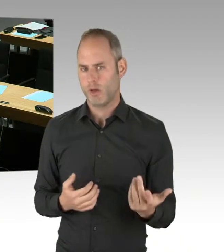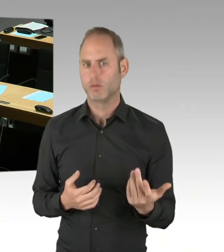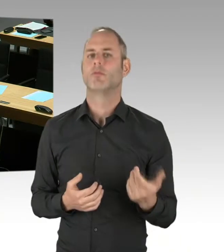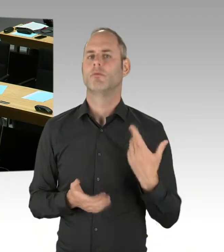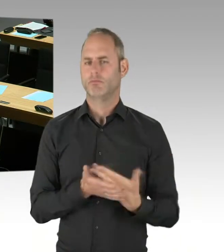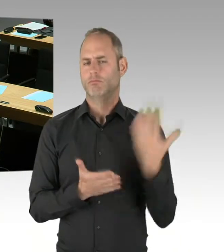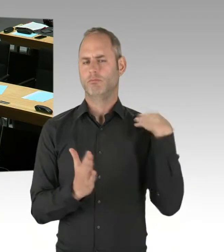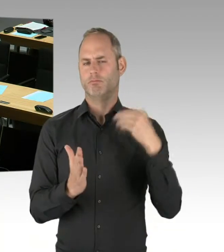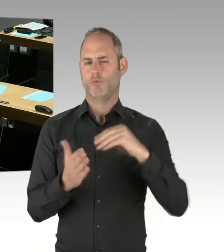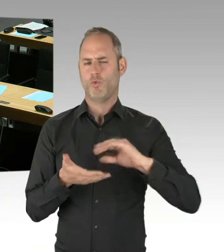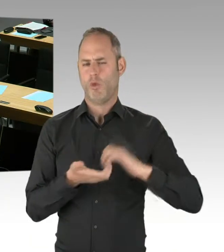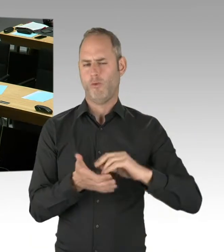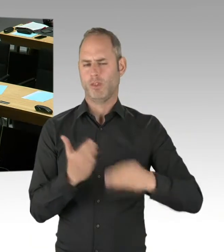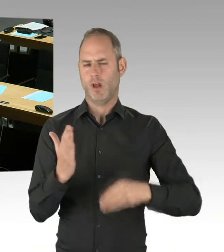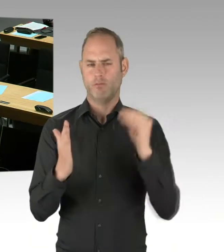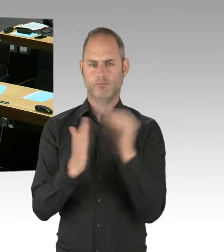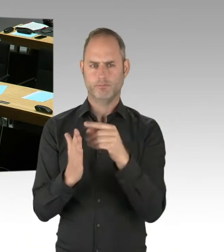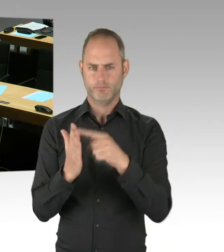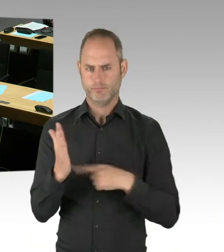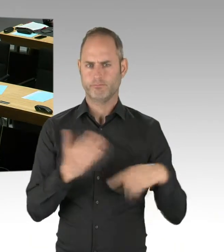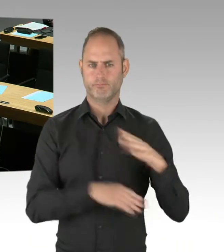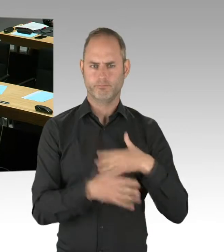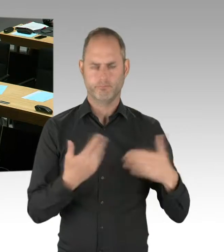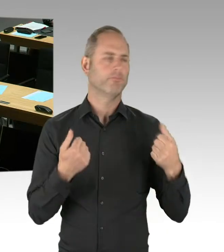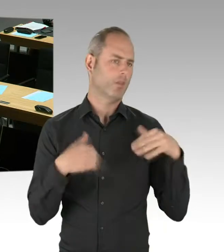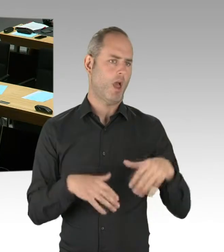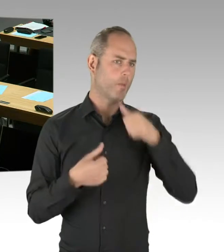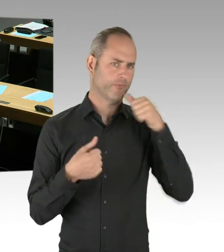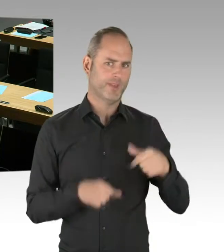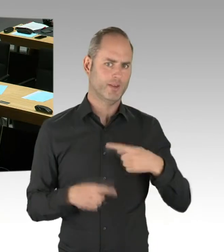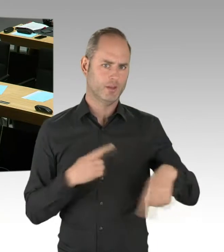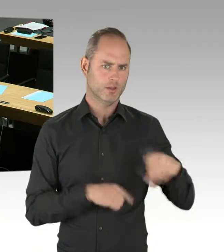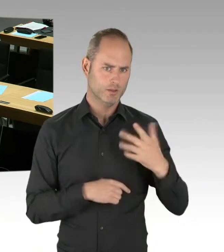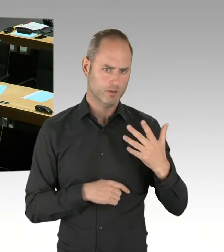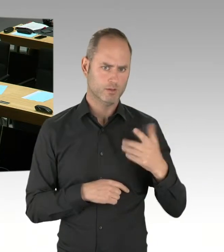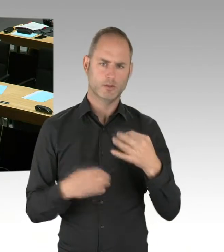Am 10. November 2018 wurde die Vorabbekanntmachung veröffentlicht